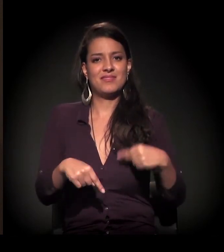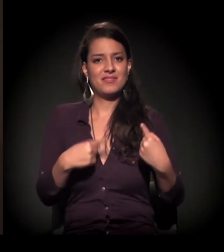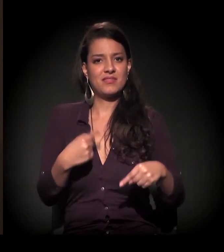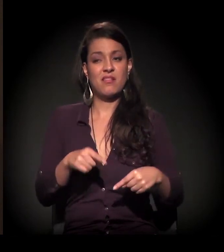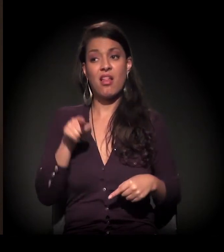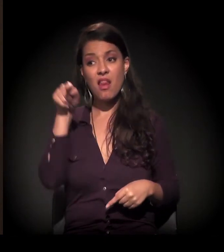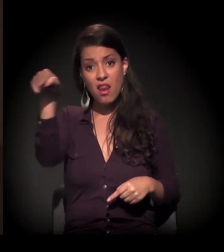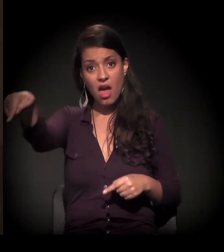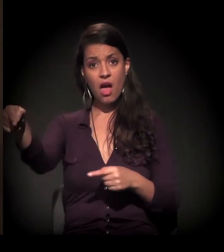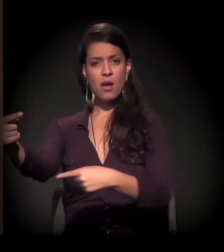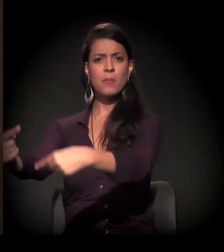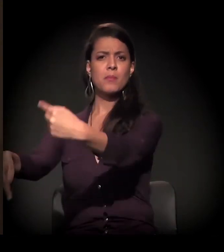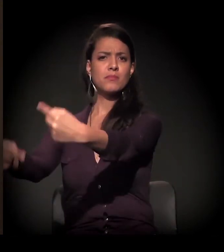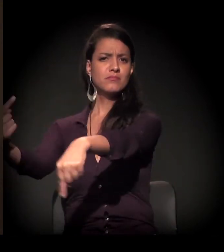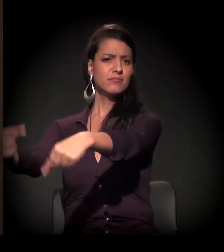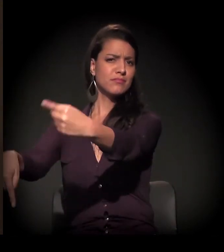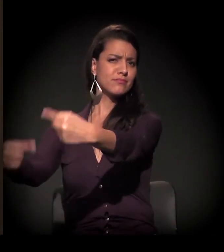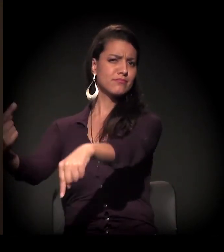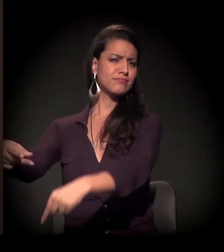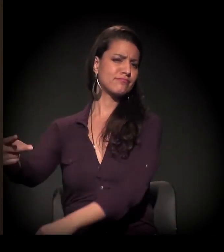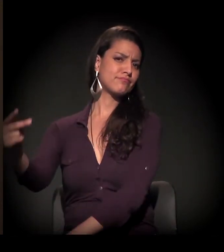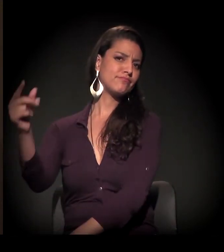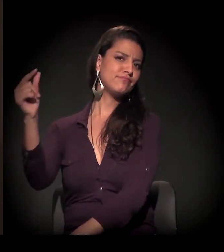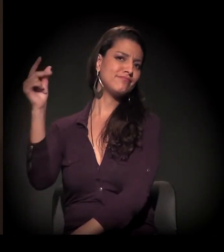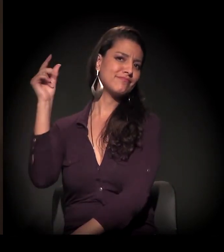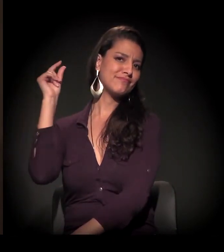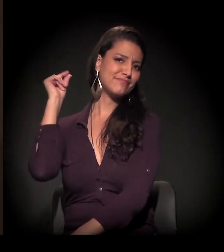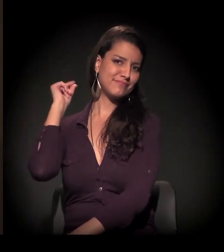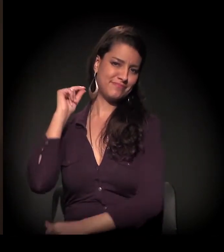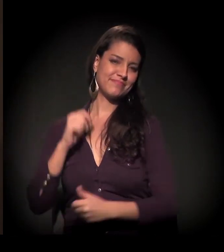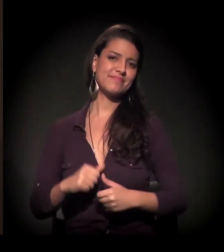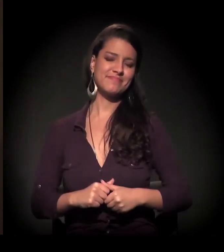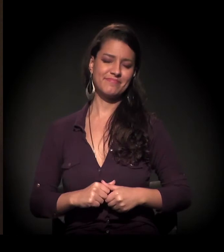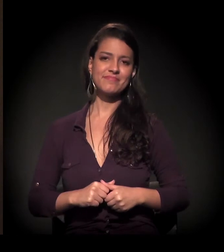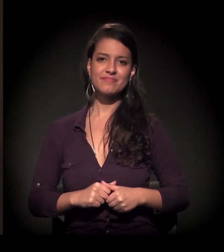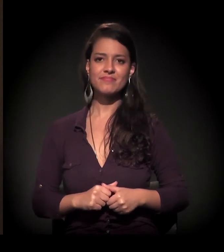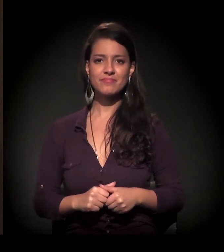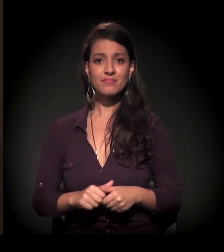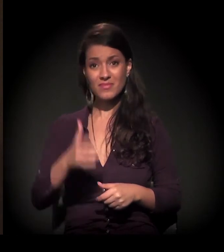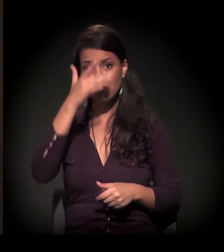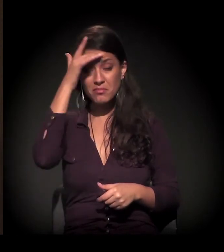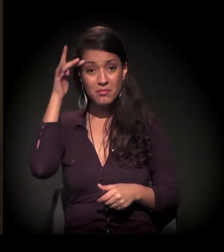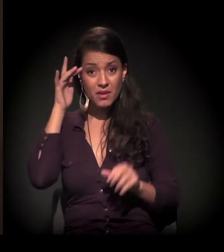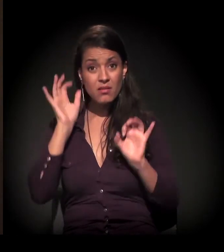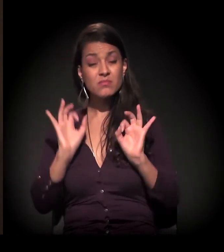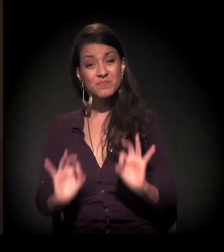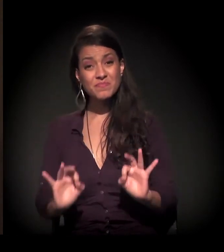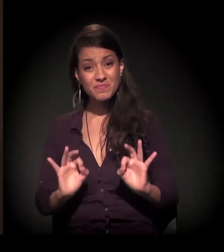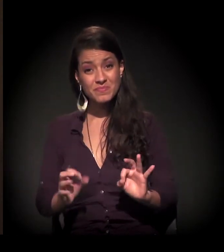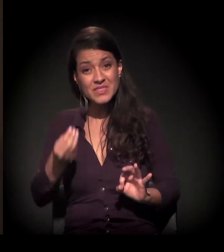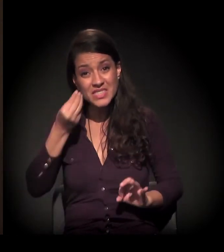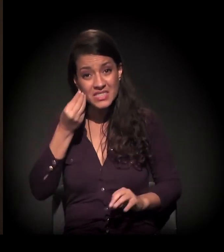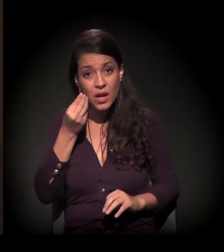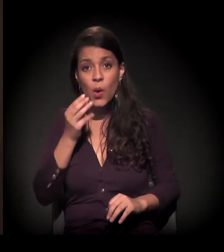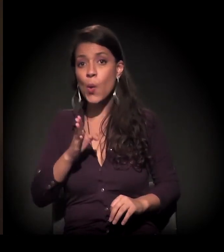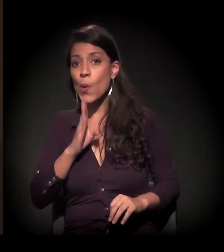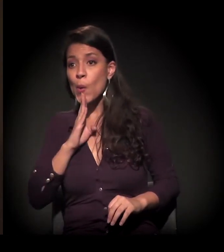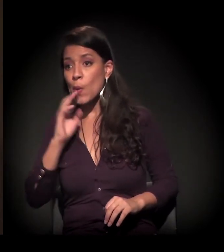Porque, na periferia, isso já vem de muito tempo. As pessoas buscando esse conhecimento,